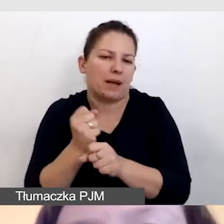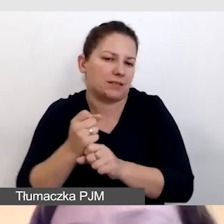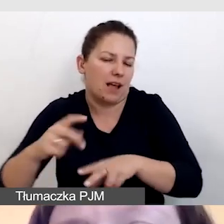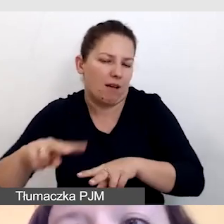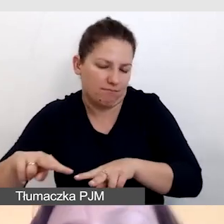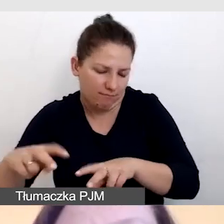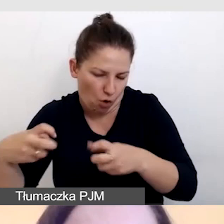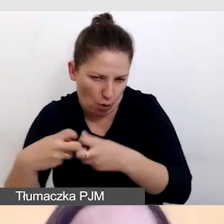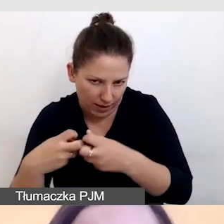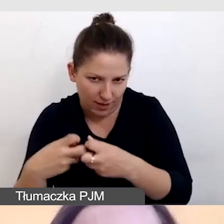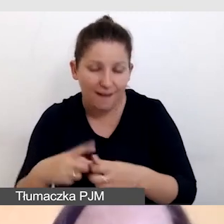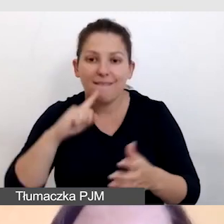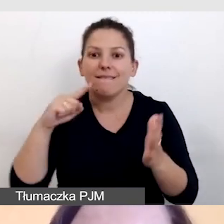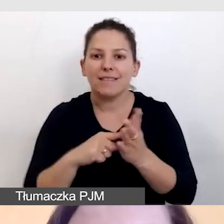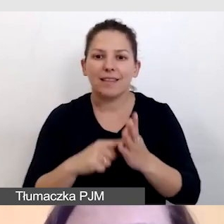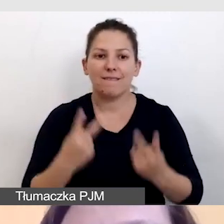Wtedy kluczowy jest dla nas Internet,